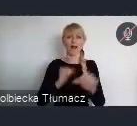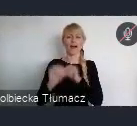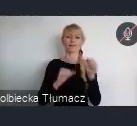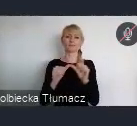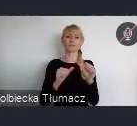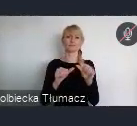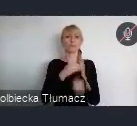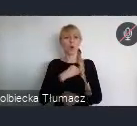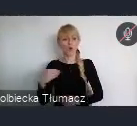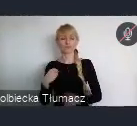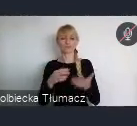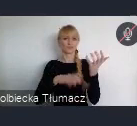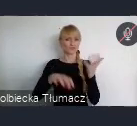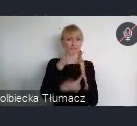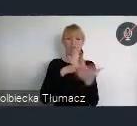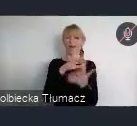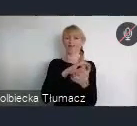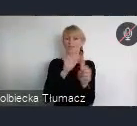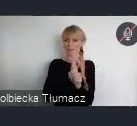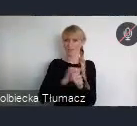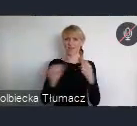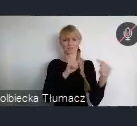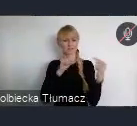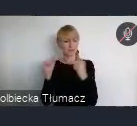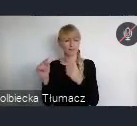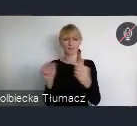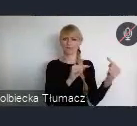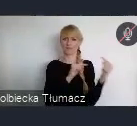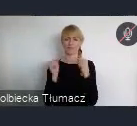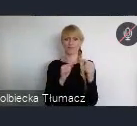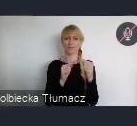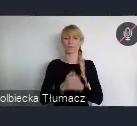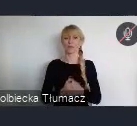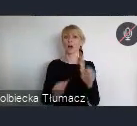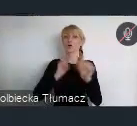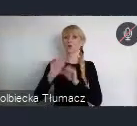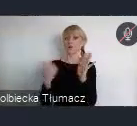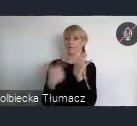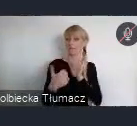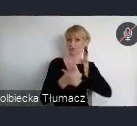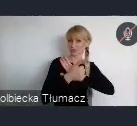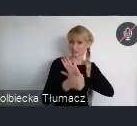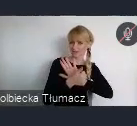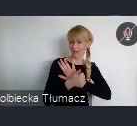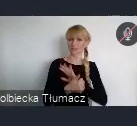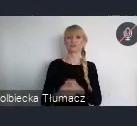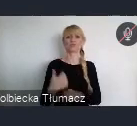Jej punktem kulminacyjnym był rok 2016 i opracowanie nowej Agendy Miejskiej.